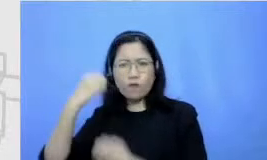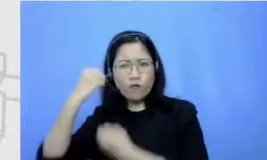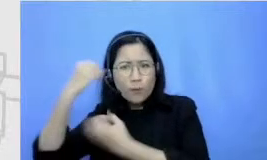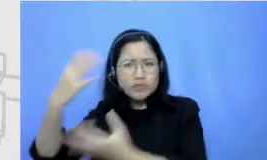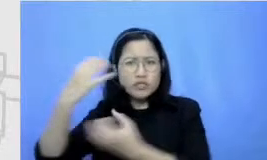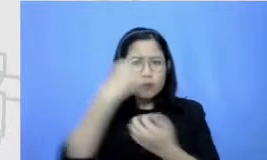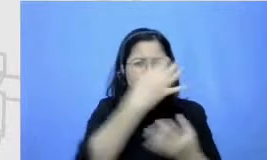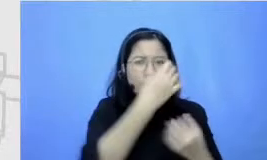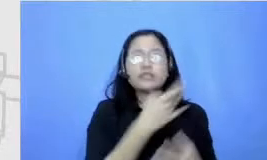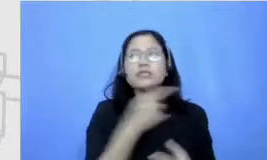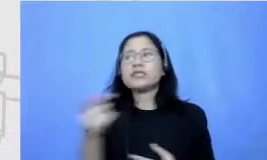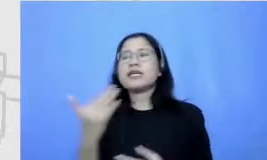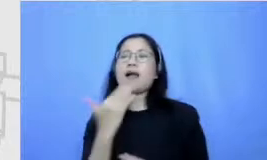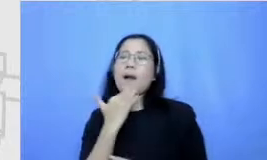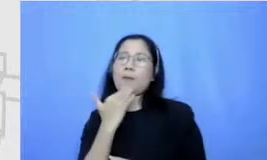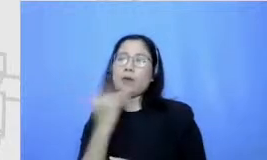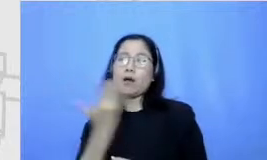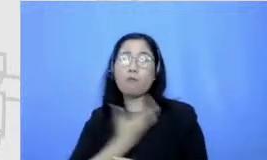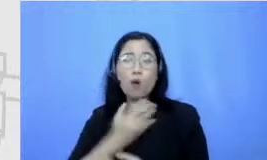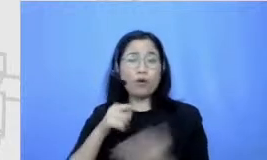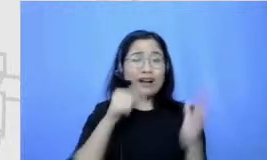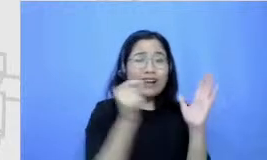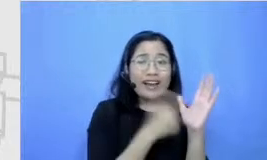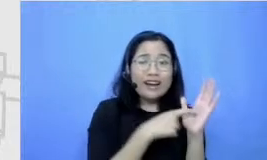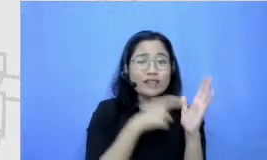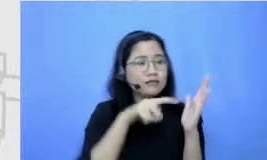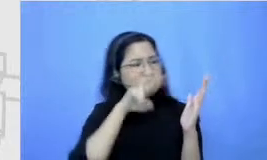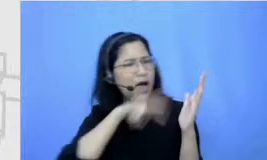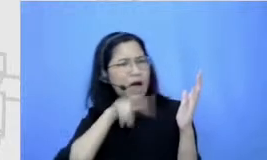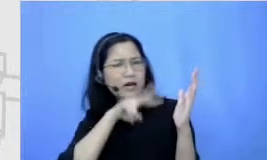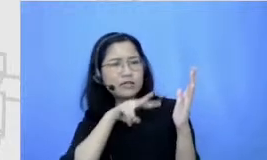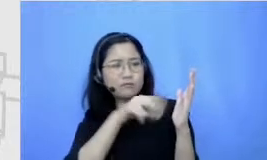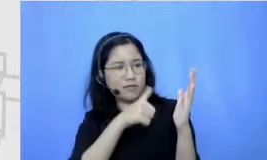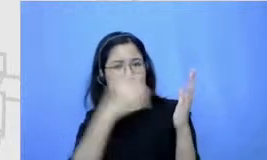mau restore kita mau klik dapat data informasi yang kita inginkan Jadi sebenarnya semuanya datang